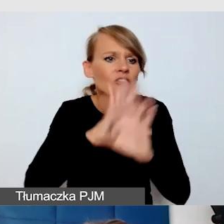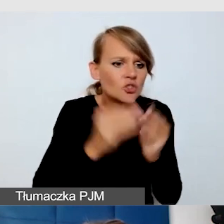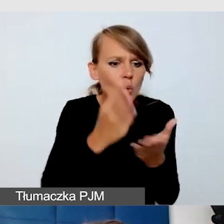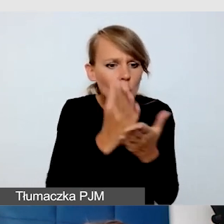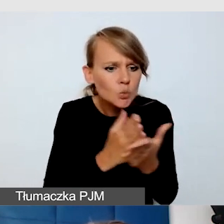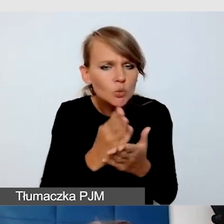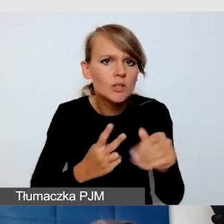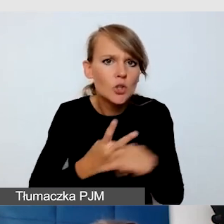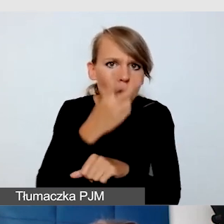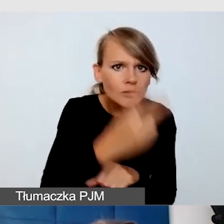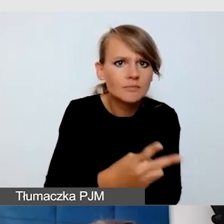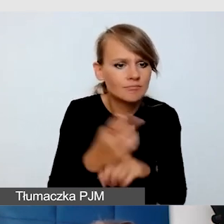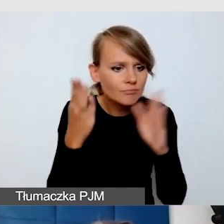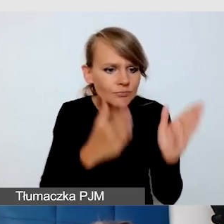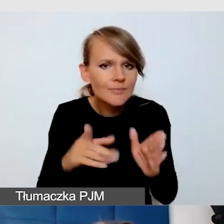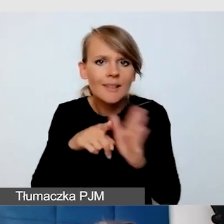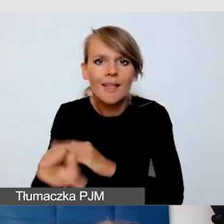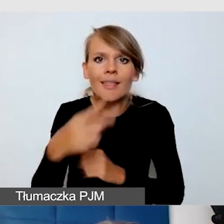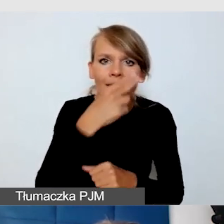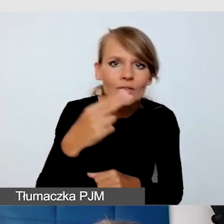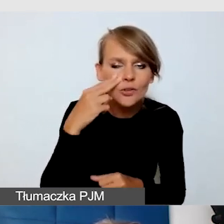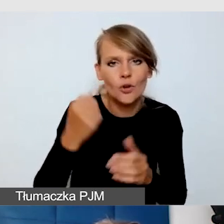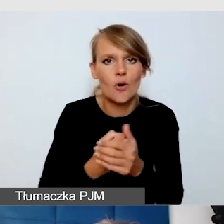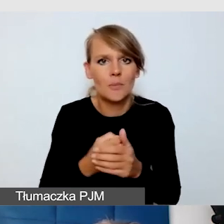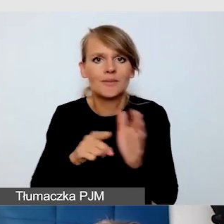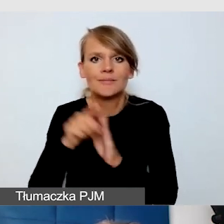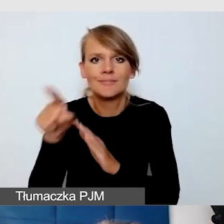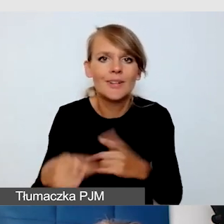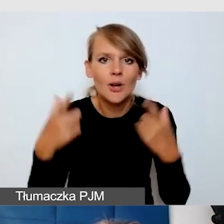przewidziane dla osób niewidomych, dla osób z niepełnosprawnością słuchową